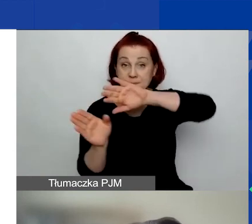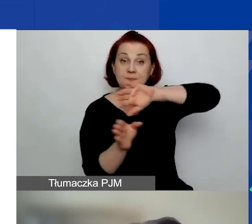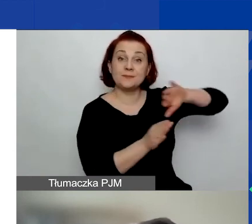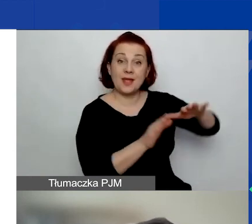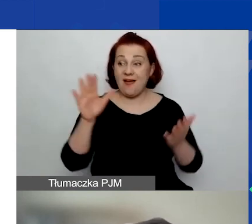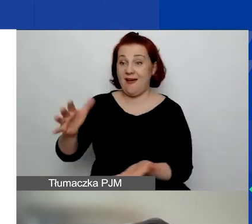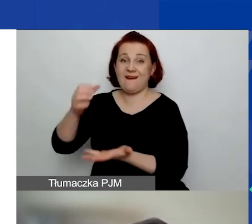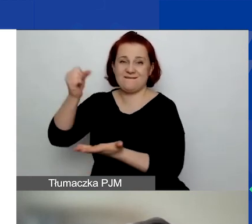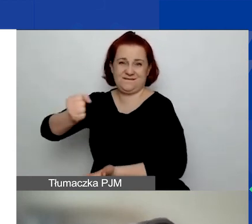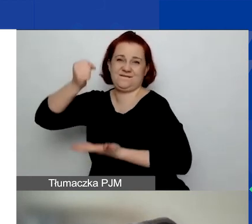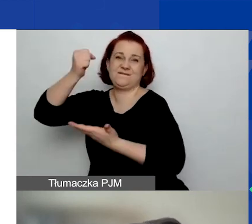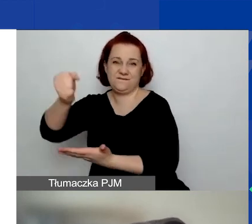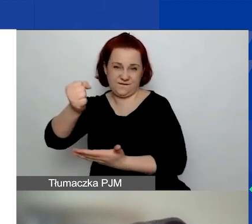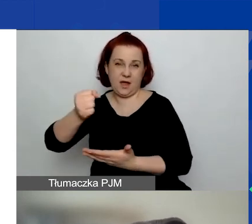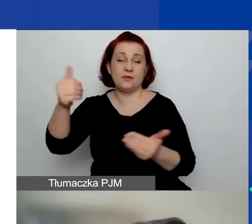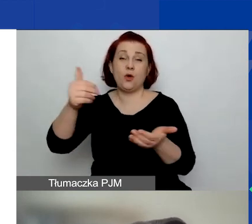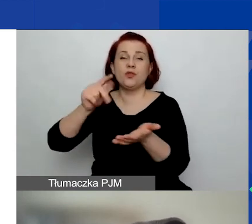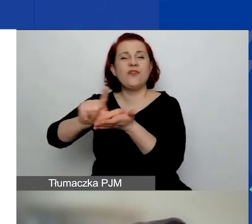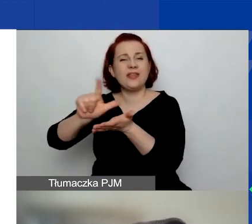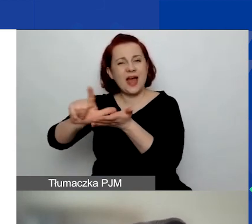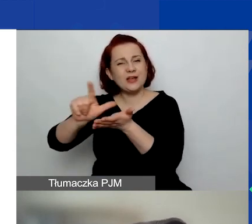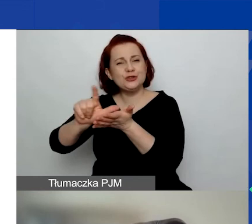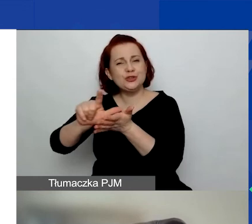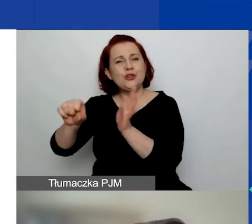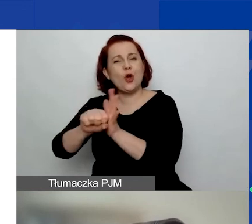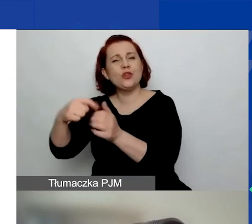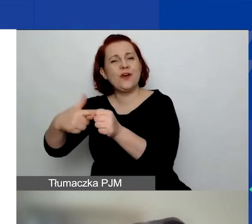które mogą trwać między 12 a 20 miesięcy,